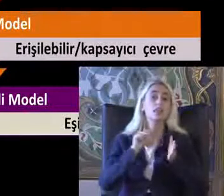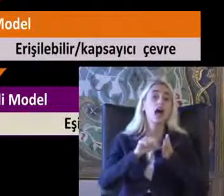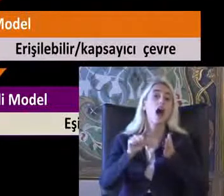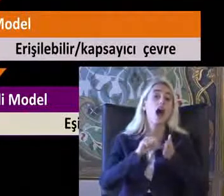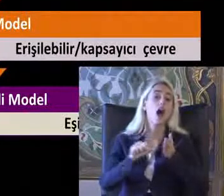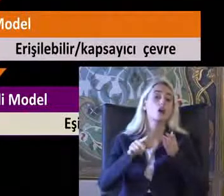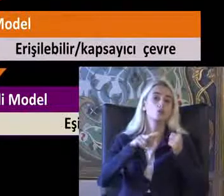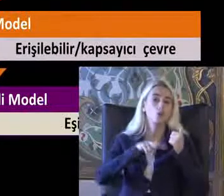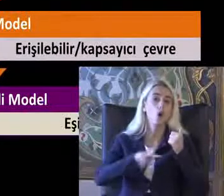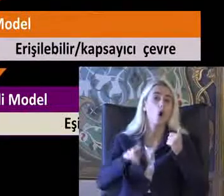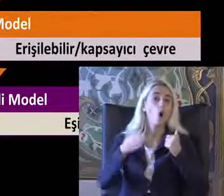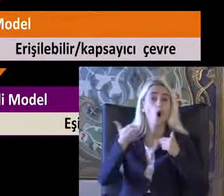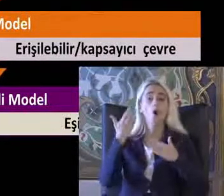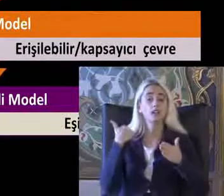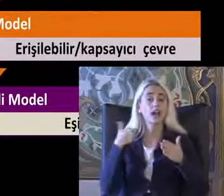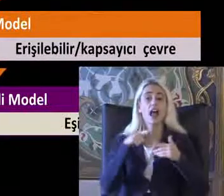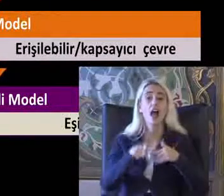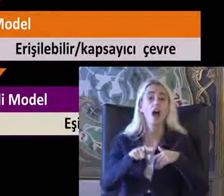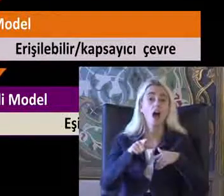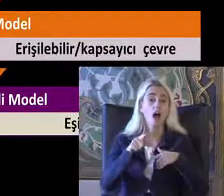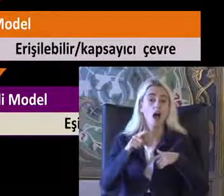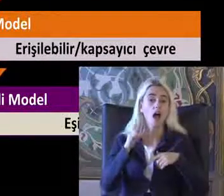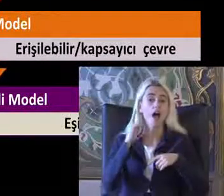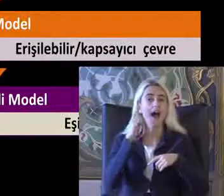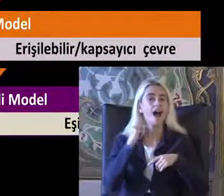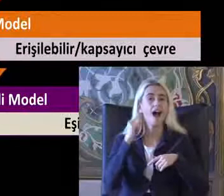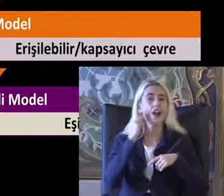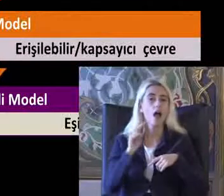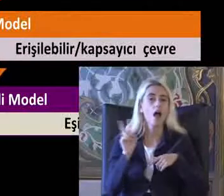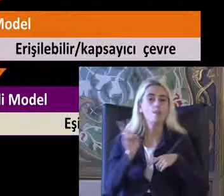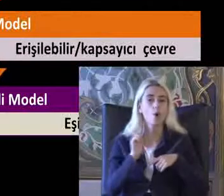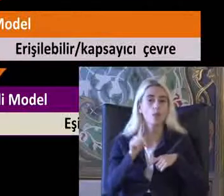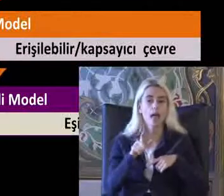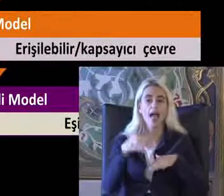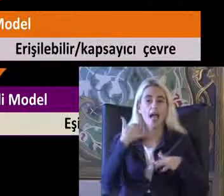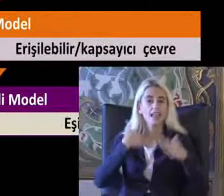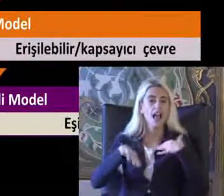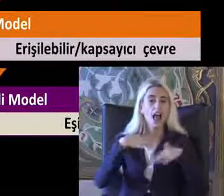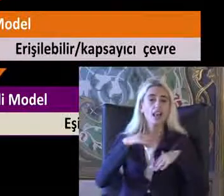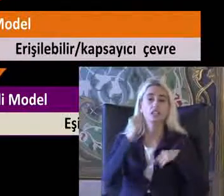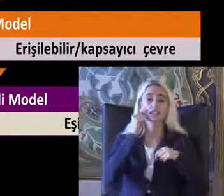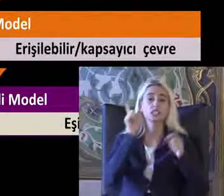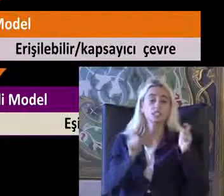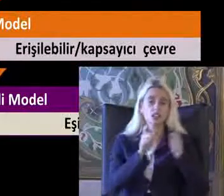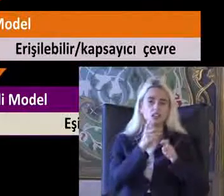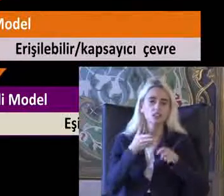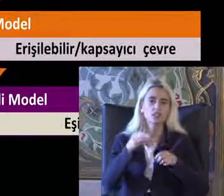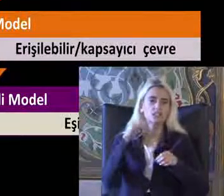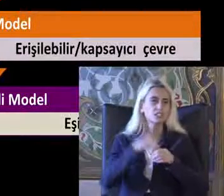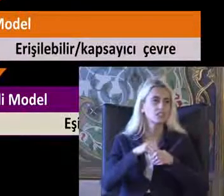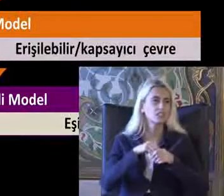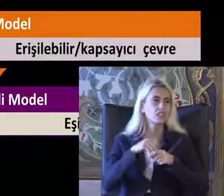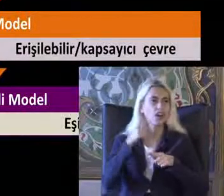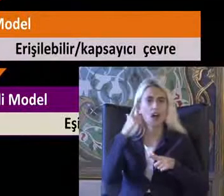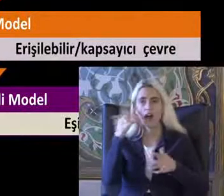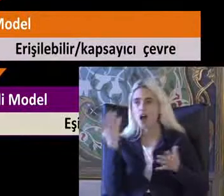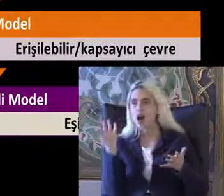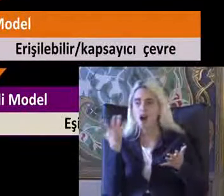Öncelikle ahlaki modelden yani Engelliliğin kişisel bir trajedi oldu Gerçeğim Düşünen